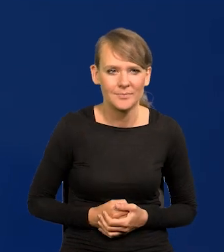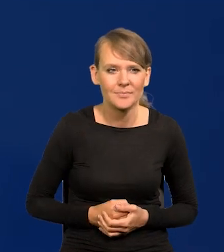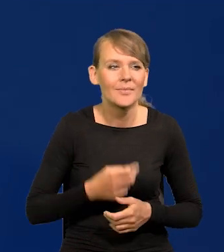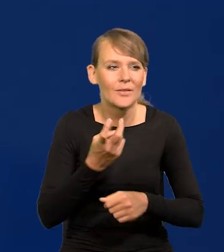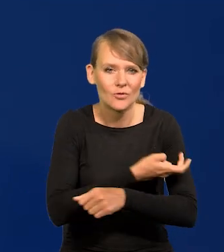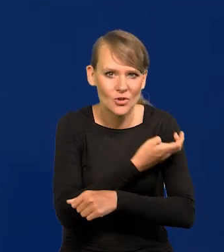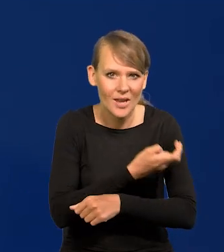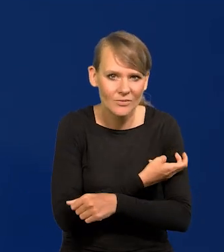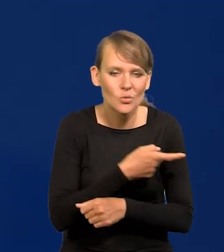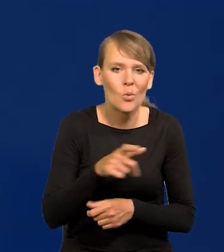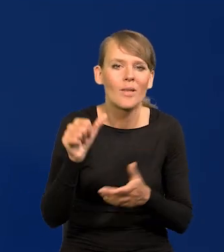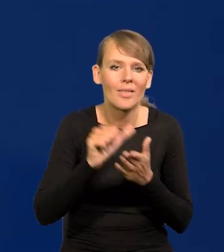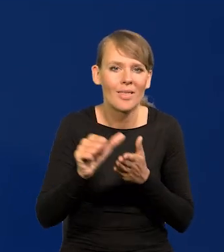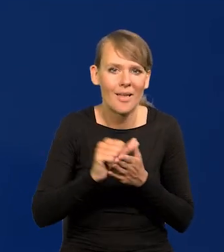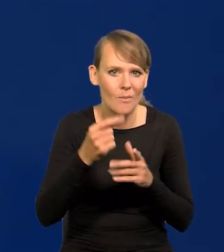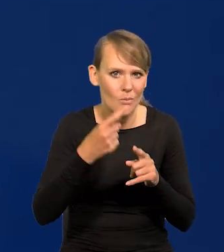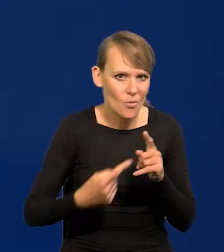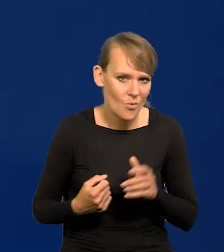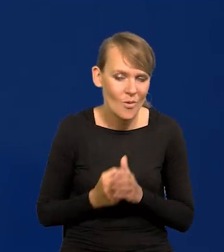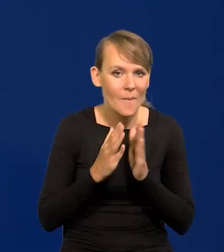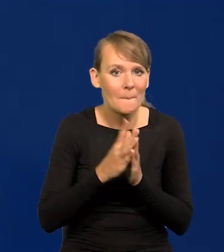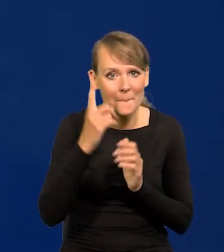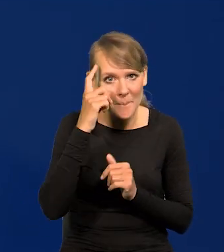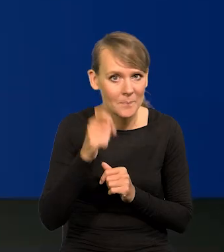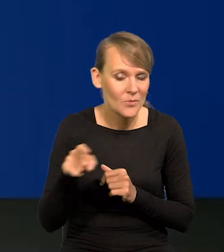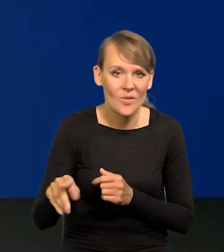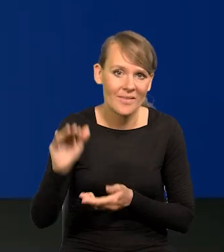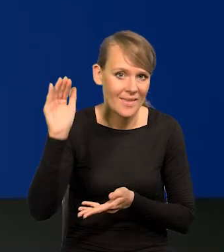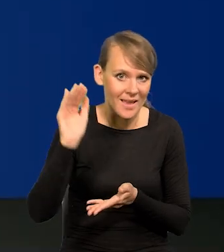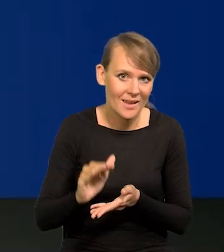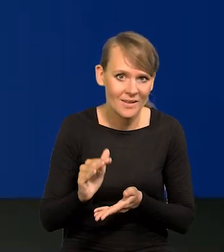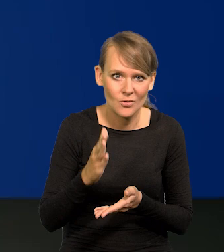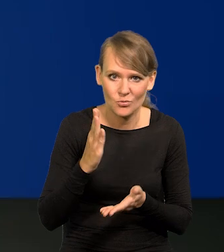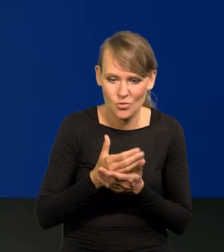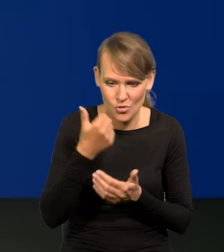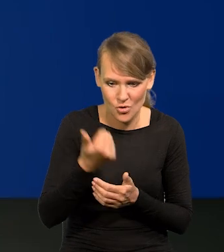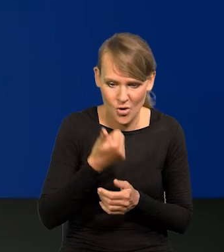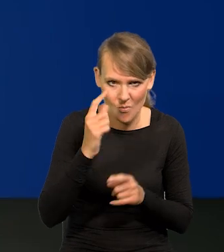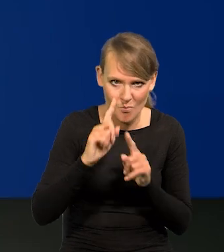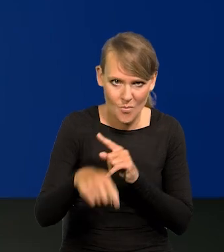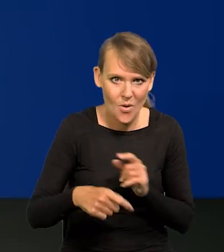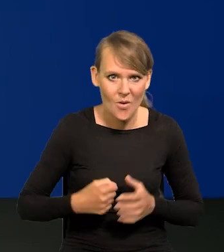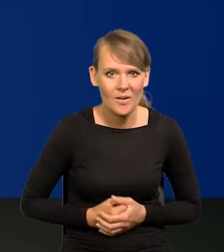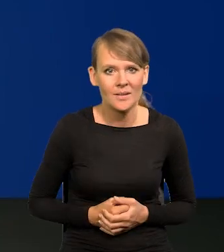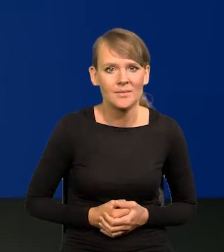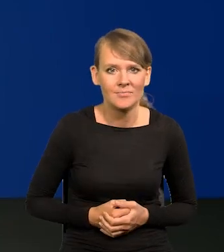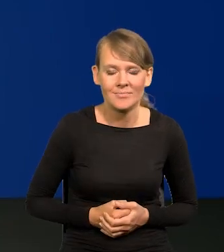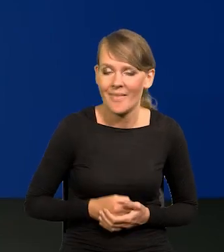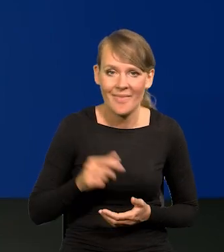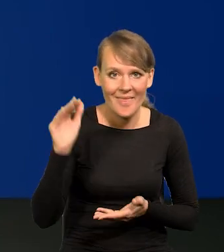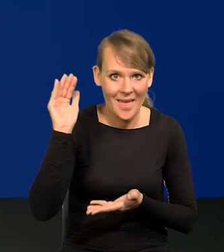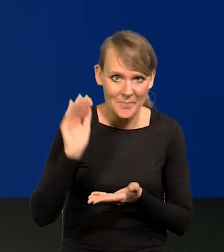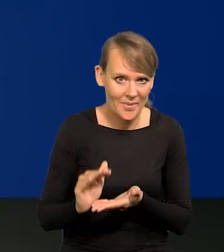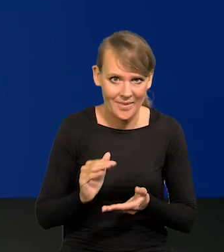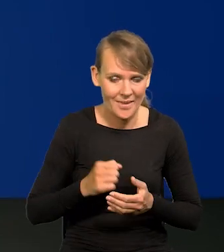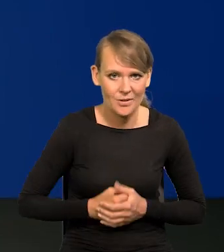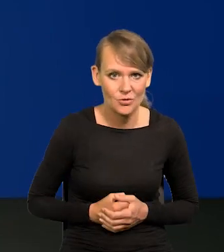W czerwcu wynosi 11,5. Proszę pamiętać, że to jest najniższy poziom od ponad roku. Najniższy poziom.